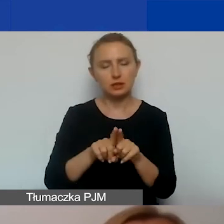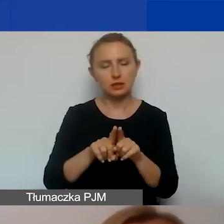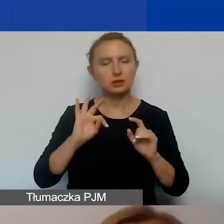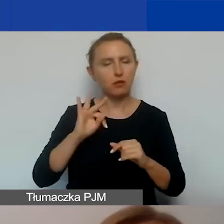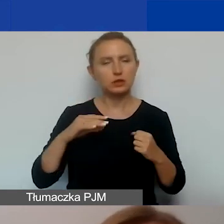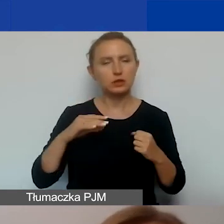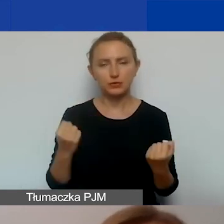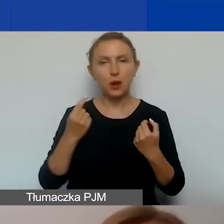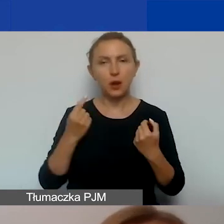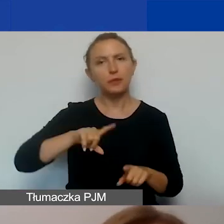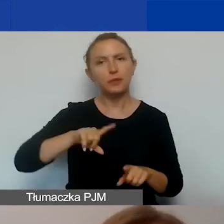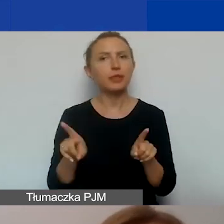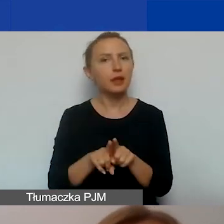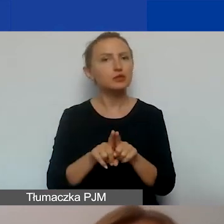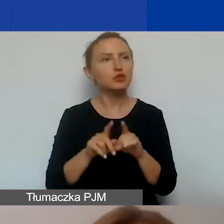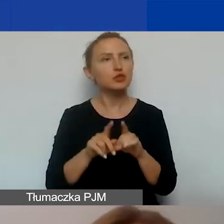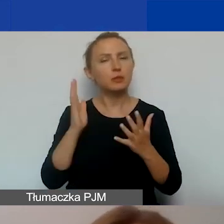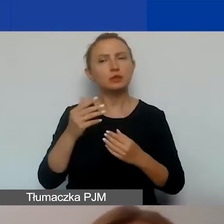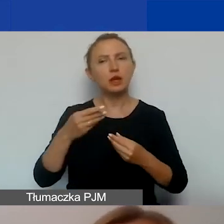My też chętnie będziemy promować i upowszechniać